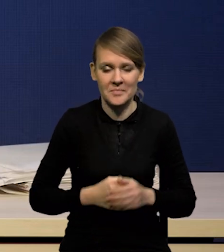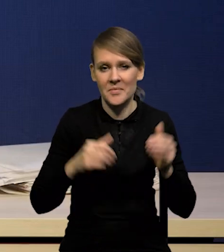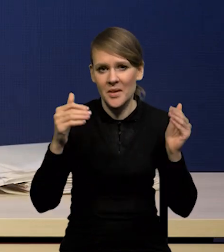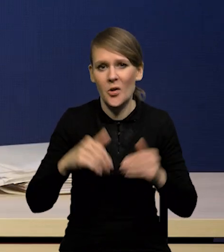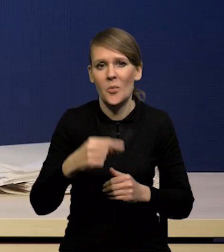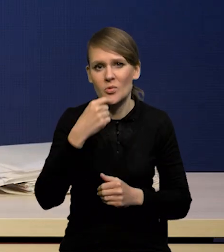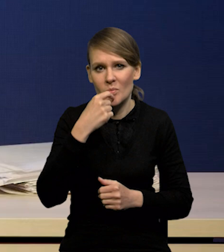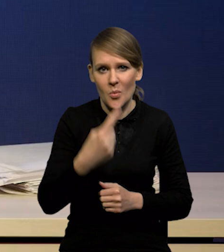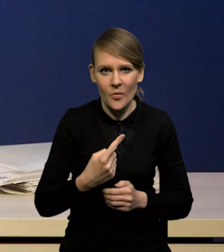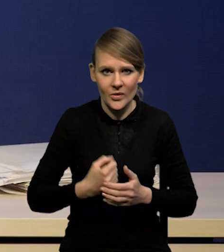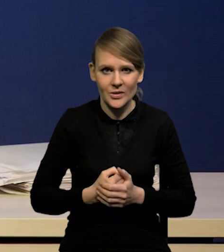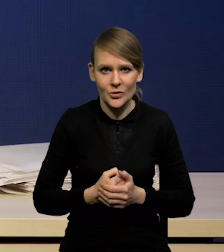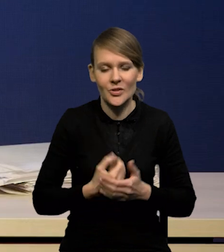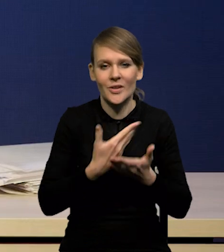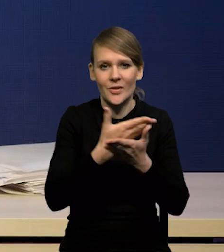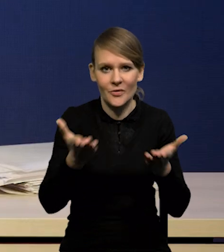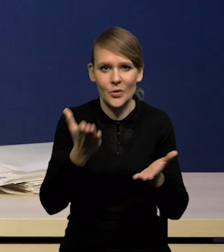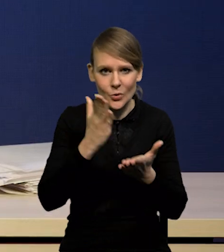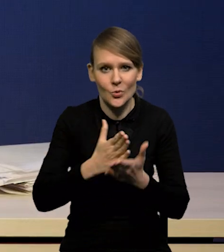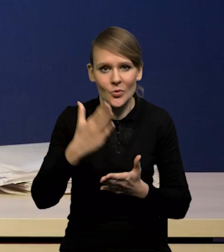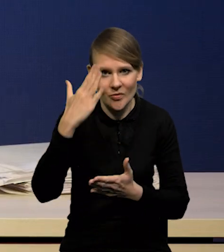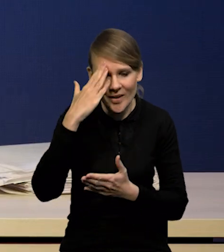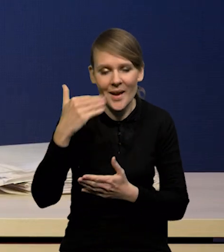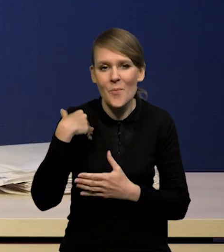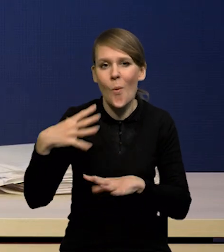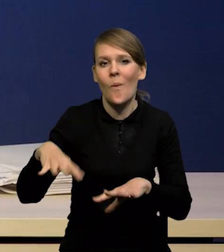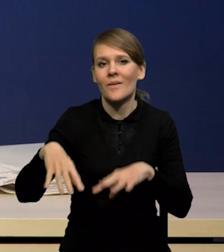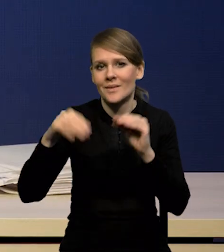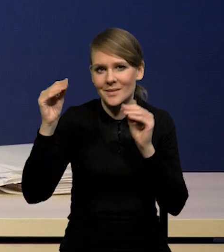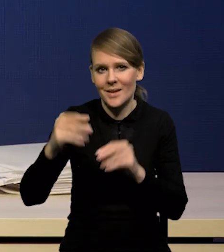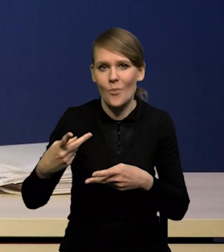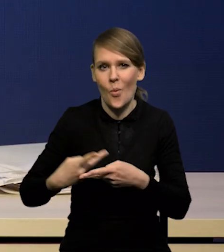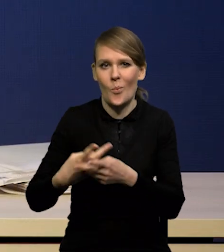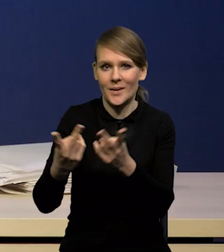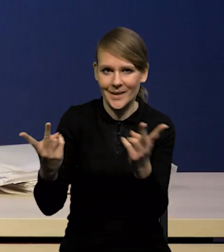że Państwo już wiedzą, ze wstępnych publikacji,